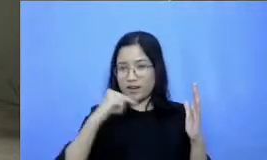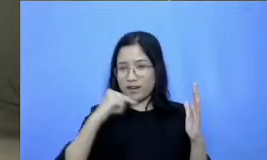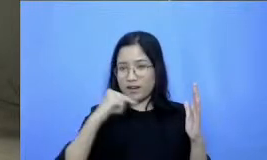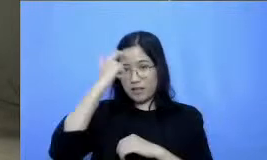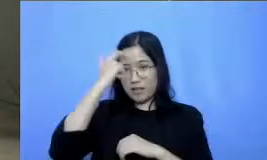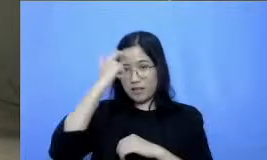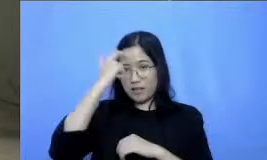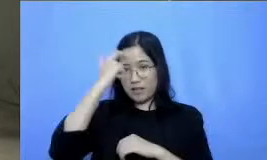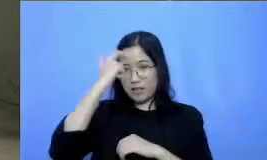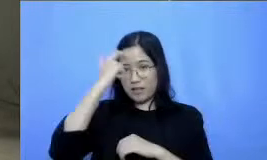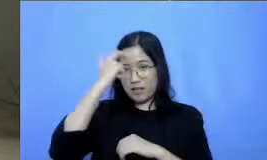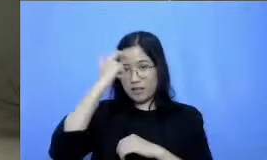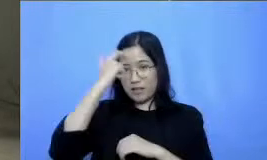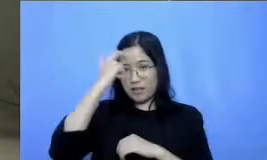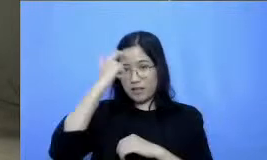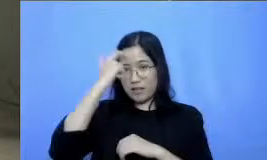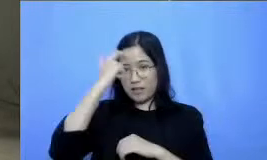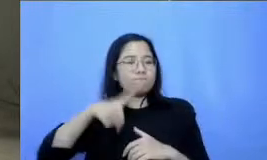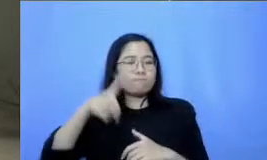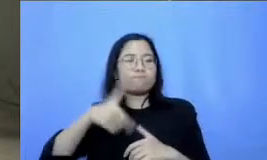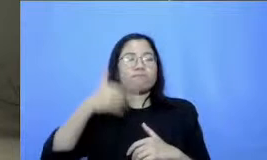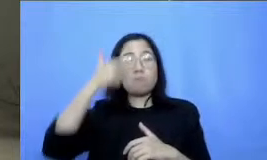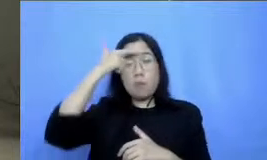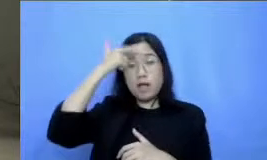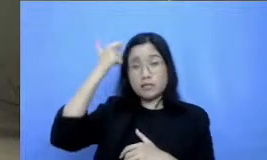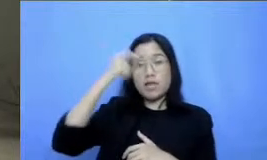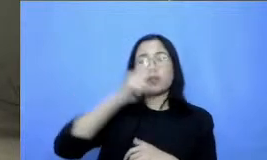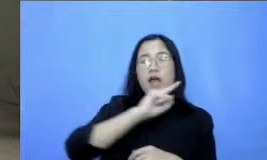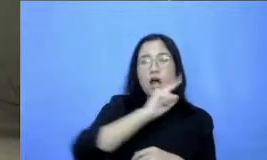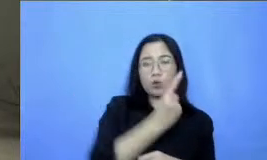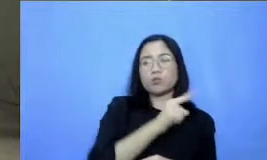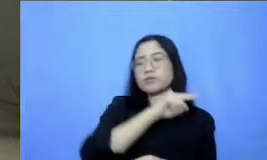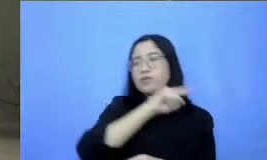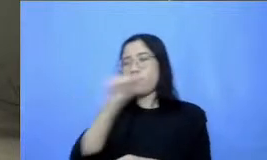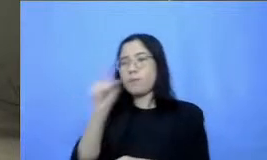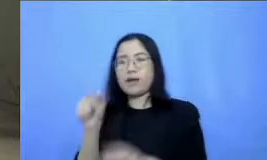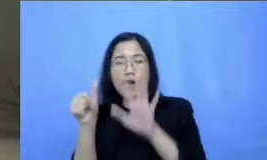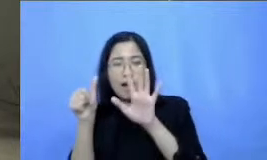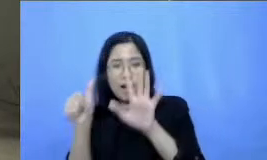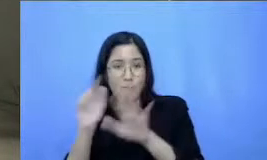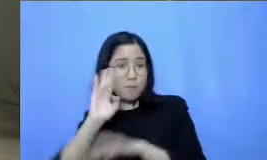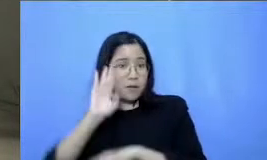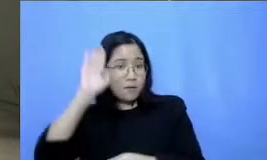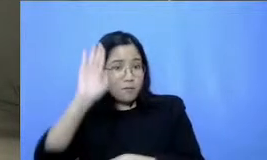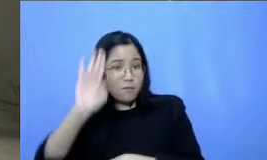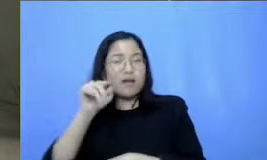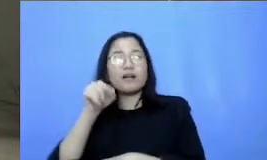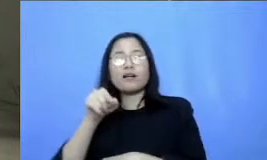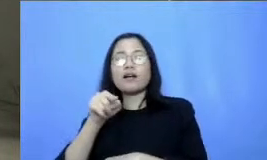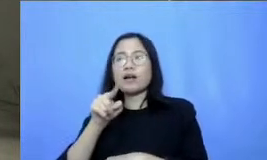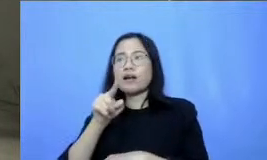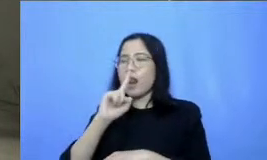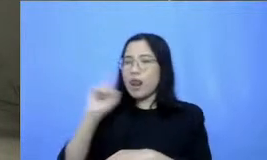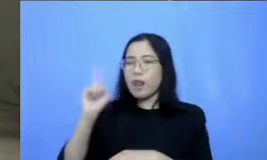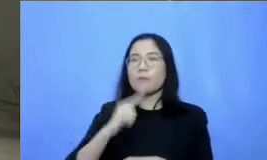melaksanakan pembelajaran dari 1-6 pelajaran ke depan ini dengan lebih baik lagi di setiap